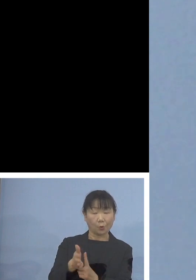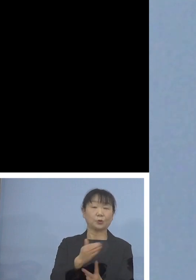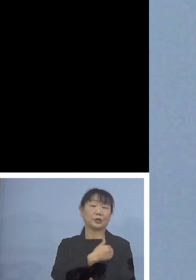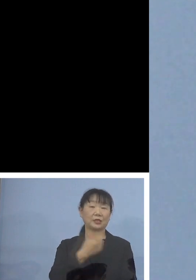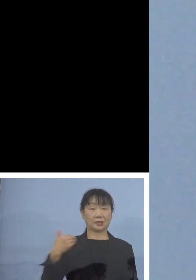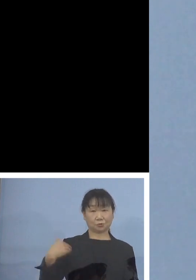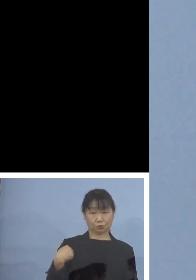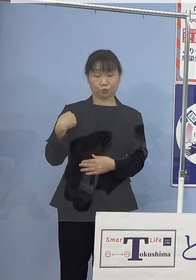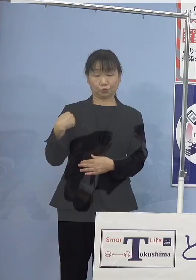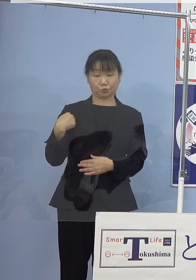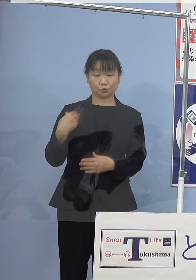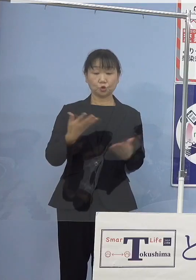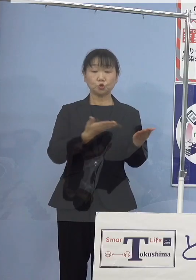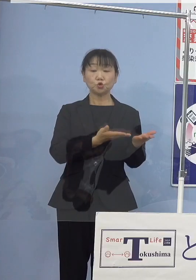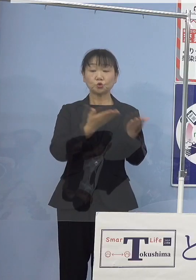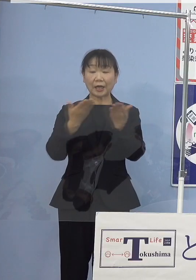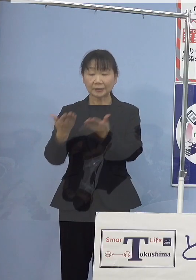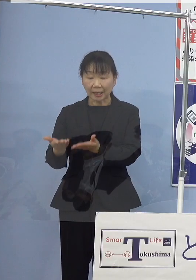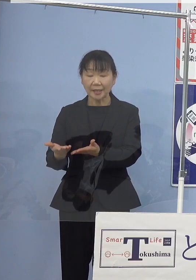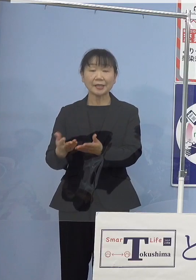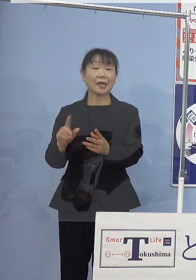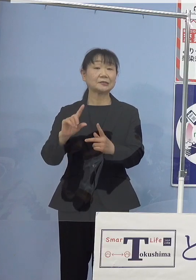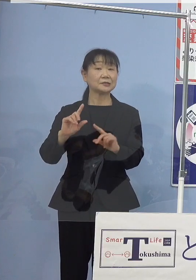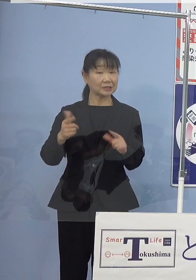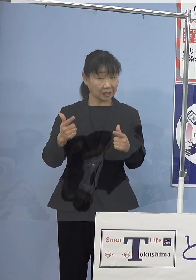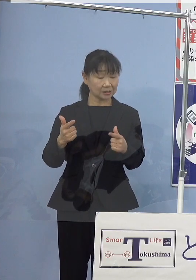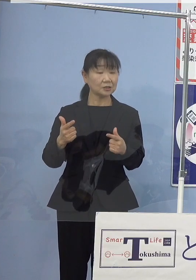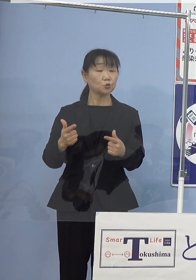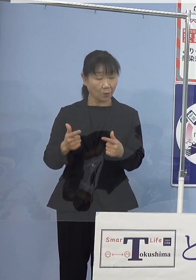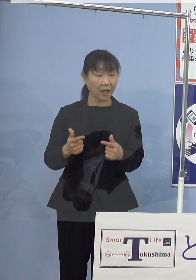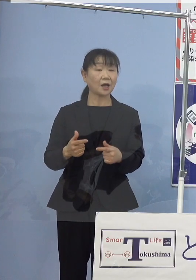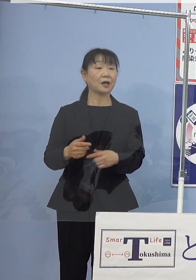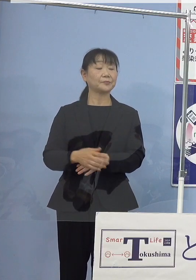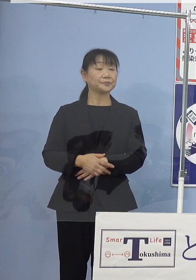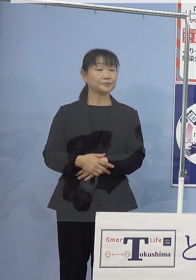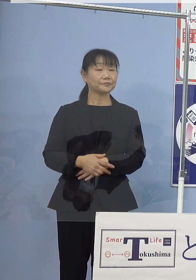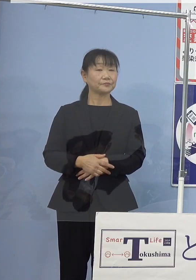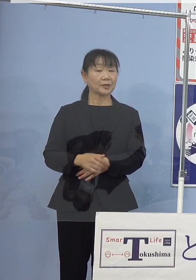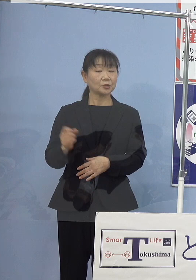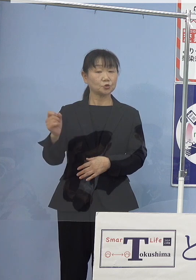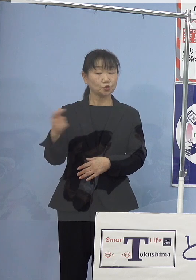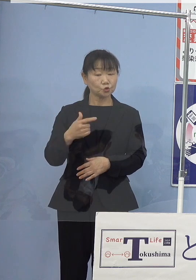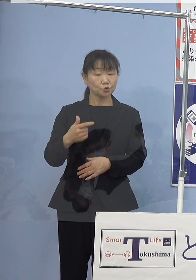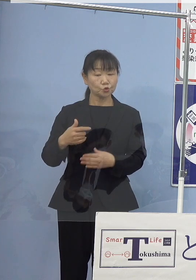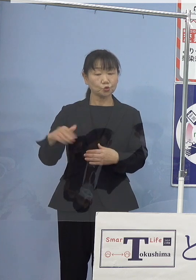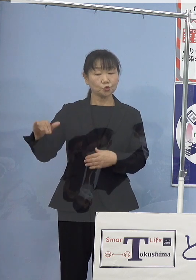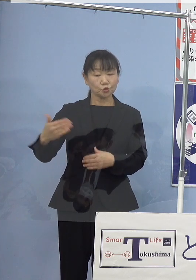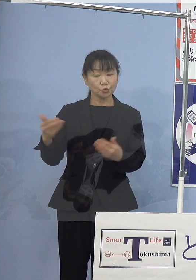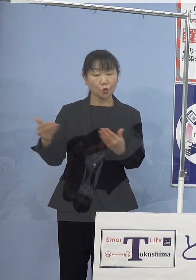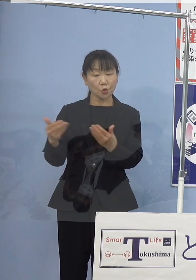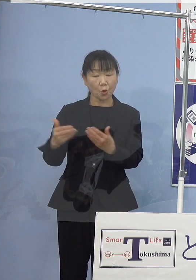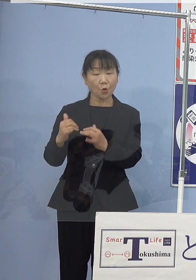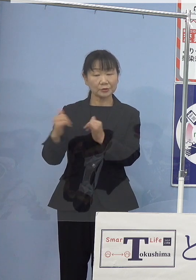出荷された稚貝には 直ちに漁業者の皆様方の手で放流され